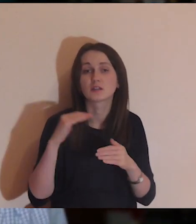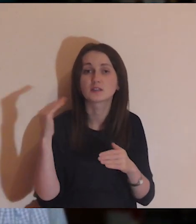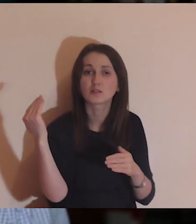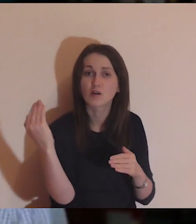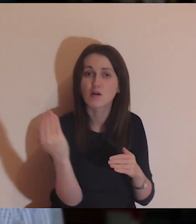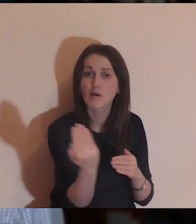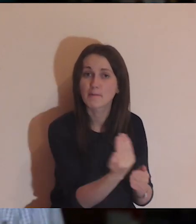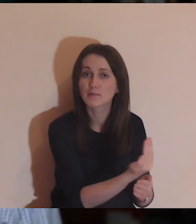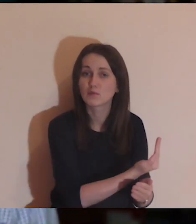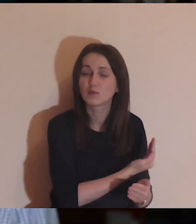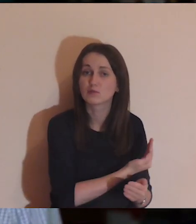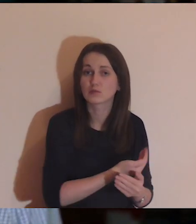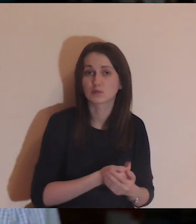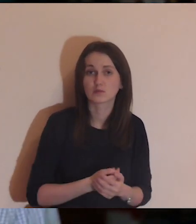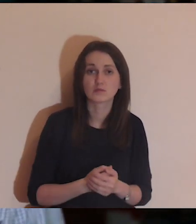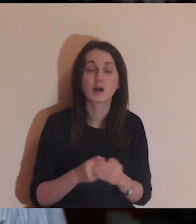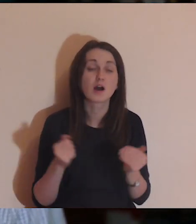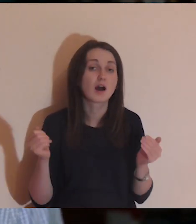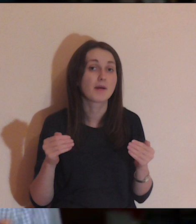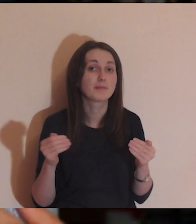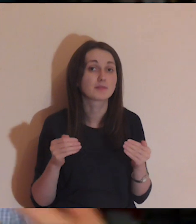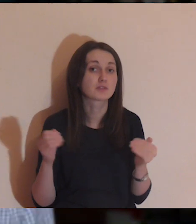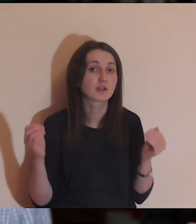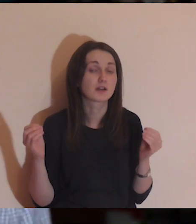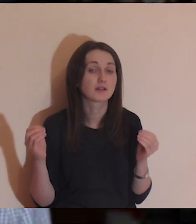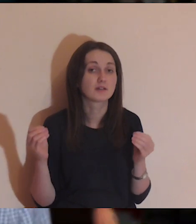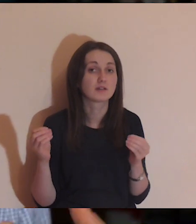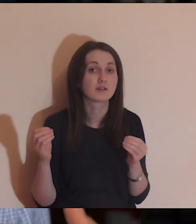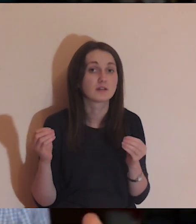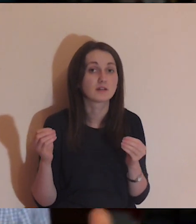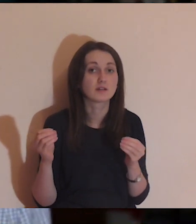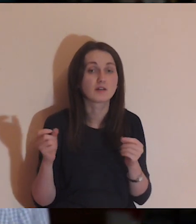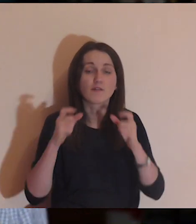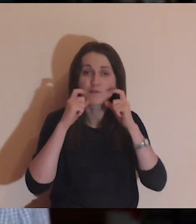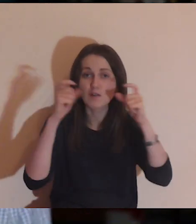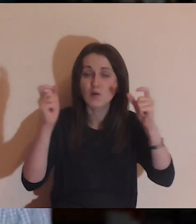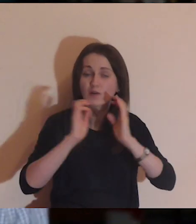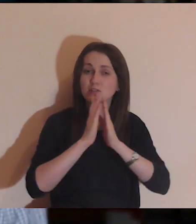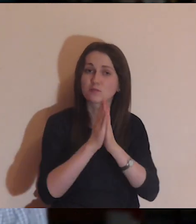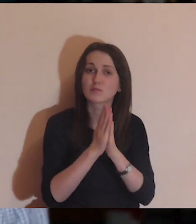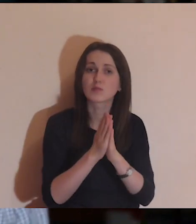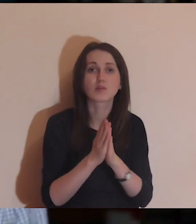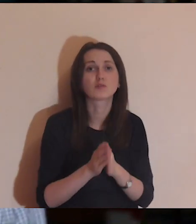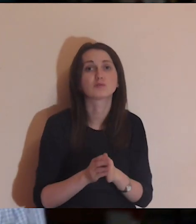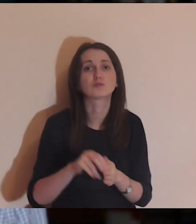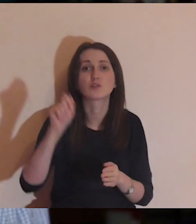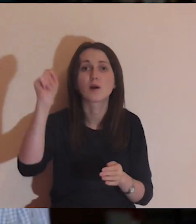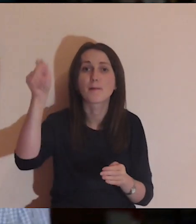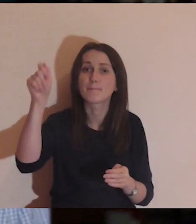Bo może zamilkłem, a mogę pukać, mogę wołać, krzyczeć, cokolwiek zrobić.